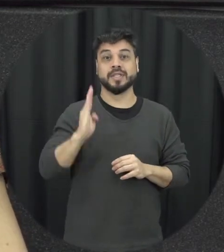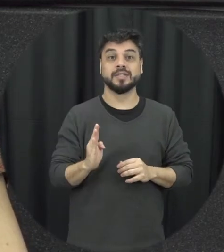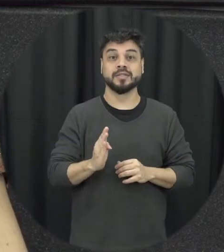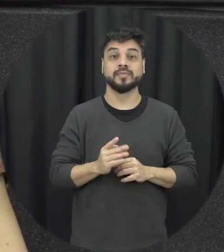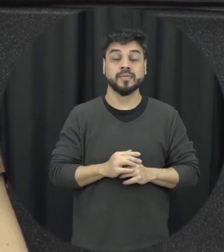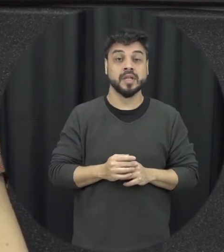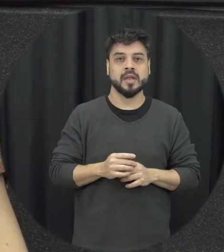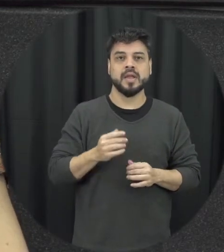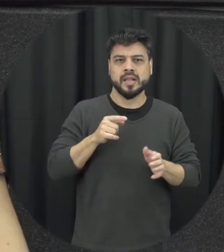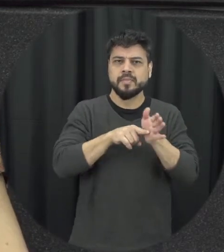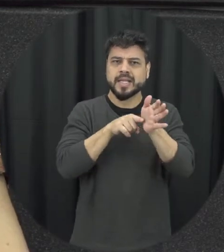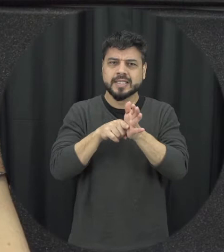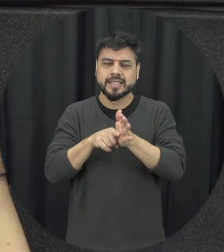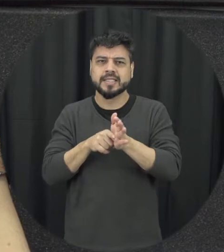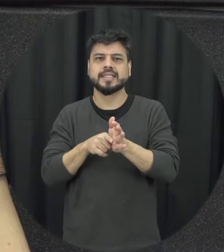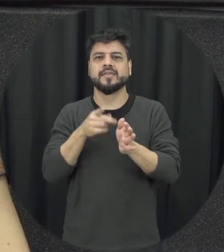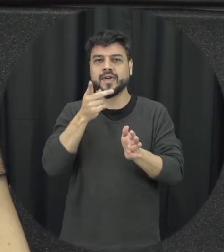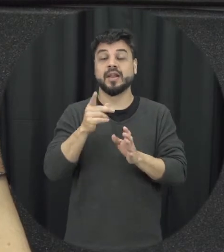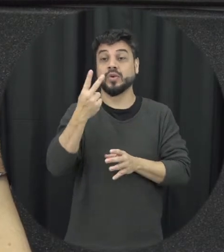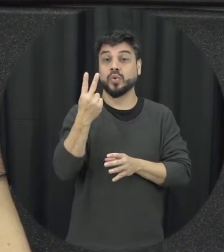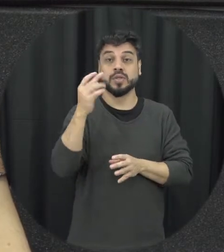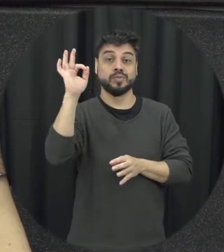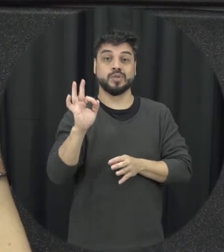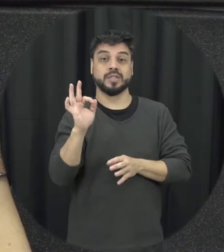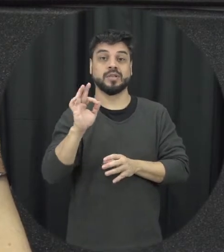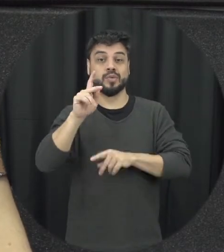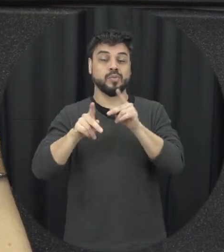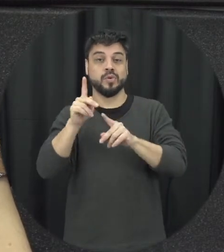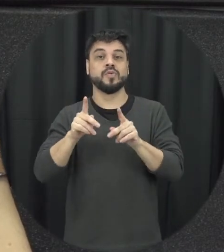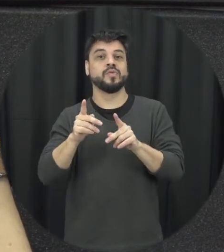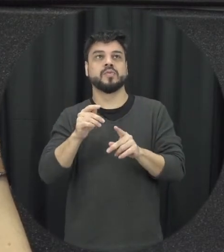população inteira conhece a lei Maria da Penha, a gente tem inclusive até uma versão em cordel que eu